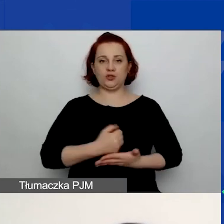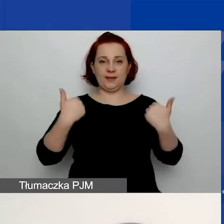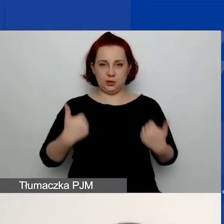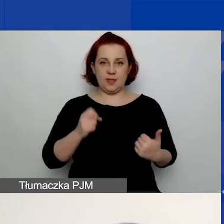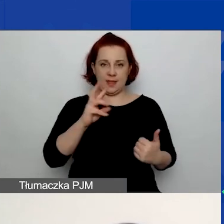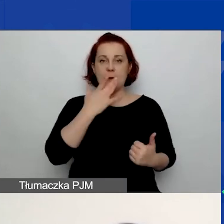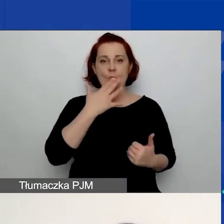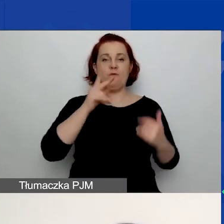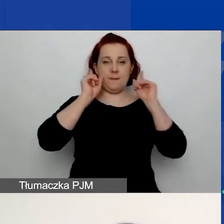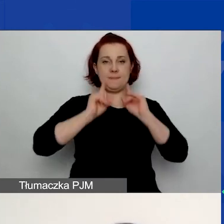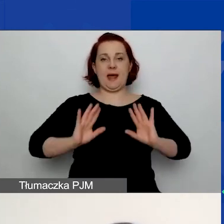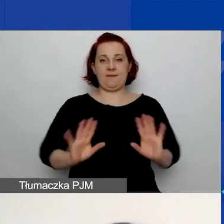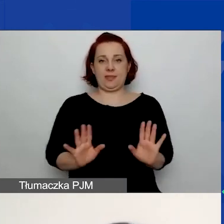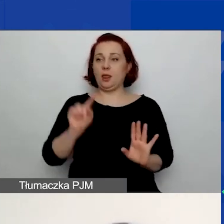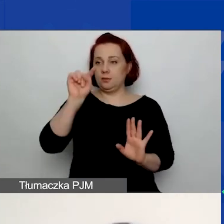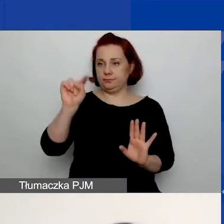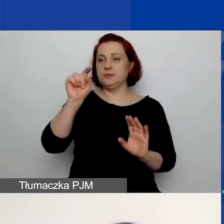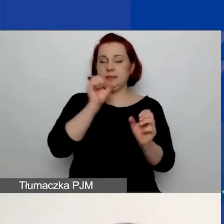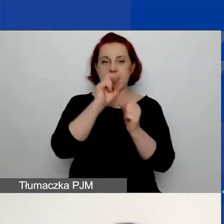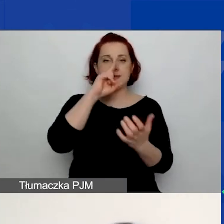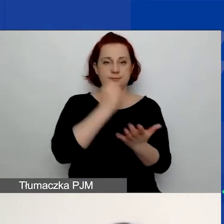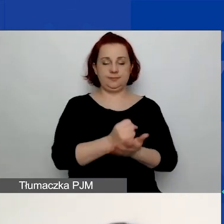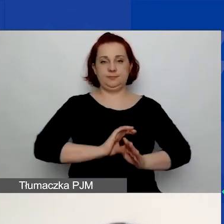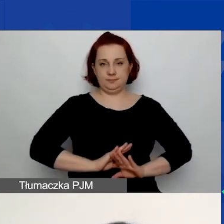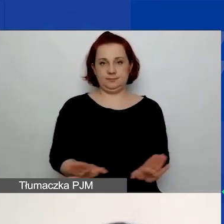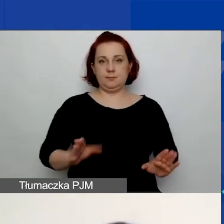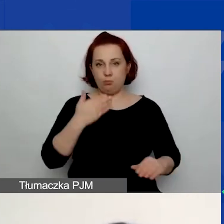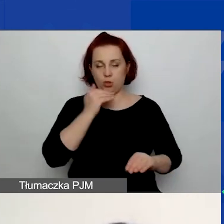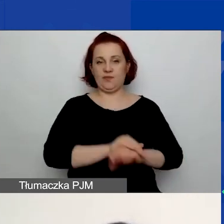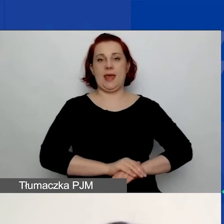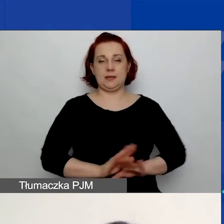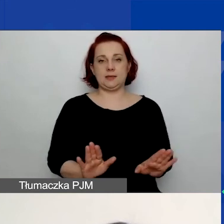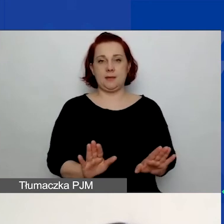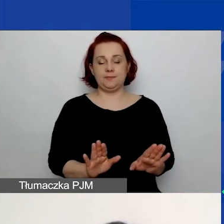tylko zaznaczacie oświadczenia, potwierdzacie ich prawdziwość.